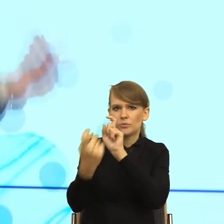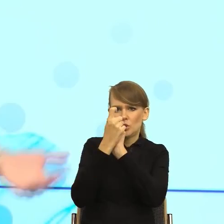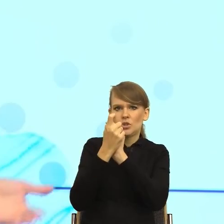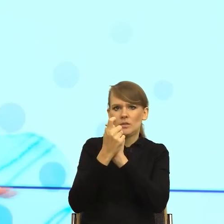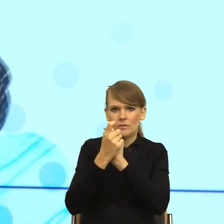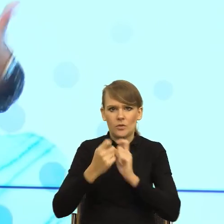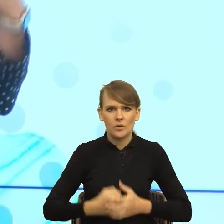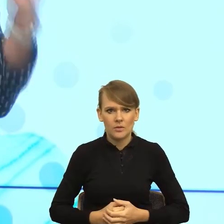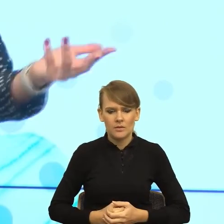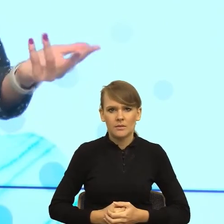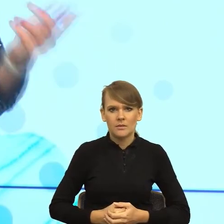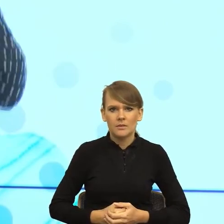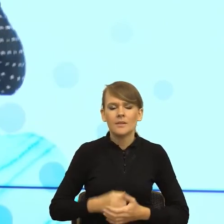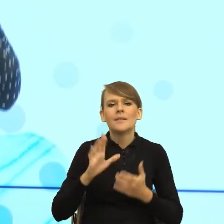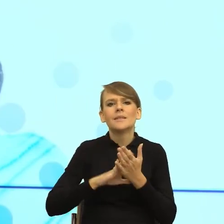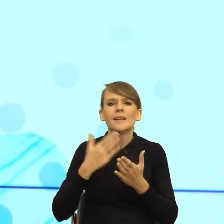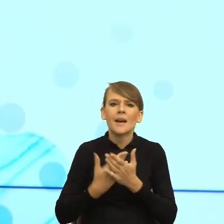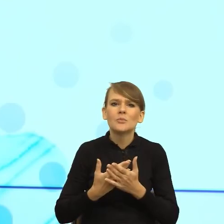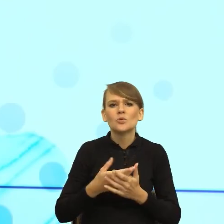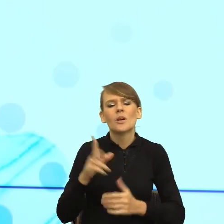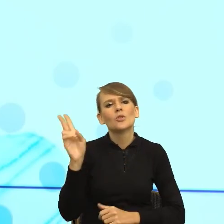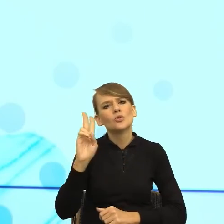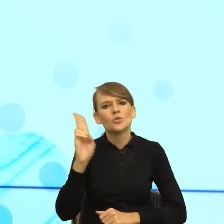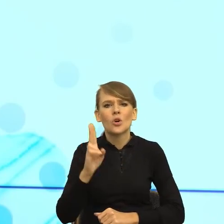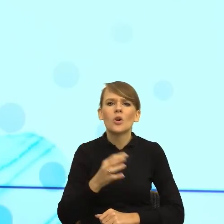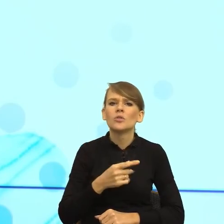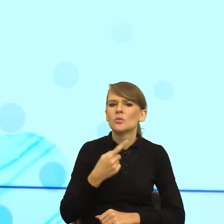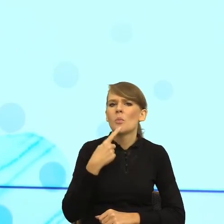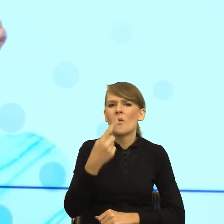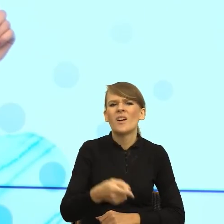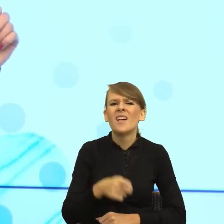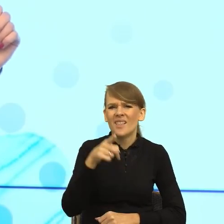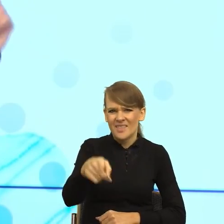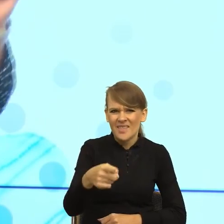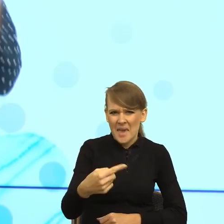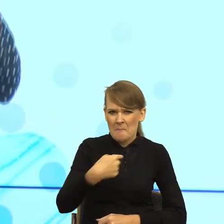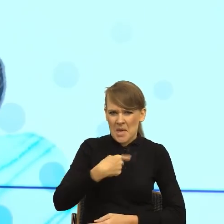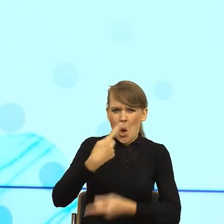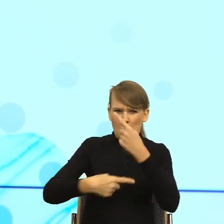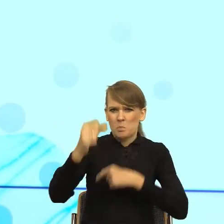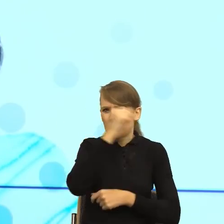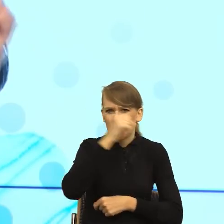i mówi, co pani mi za bzdury opowiada, to dla mnie jako osoby zajmującej się językiem ważniejszy jest ten celownik wpływu niż słowo bzdury.